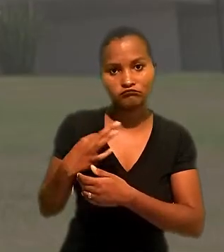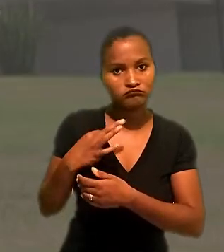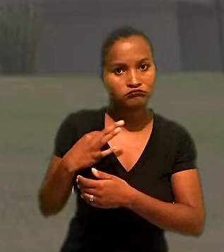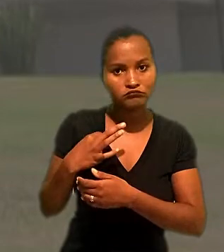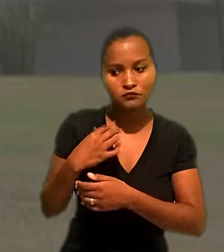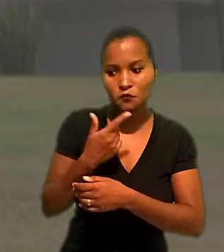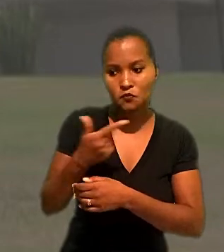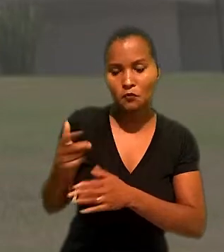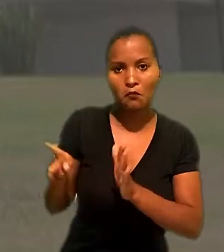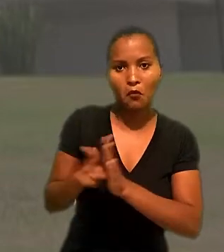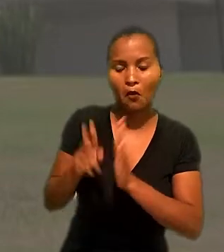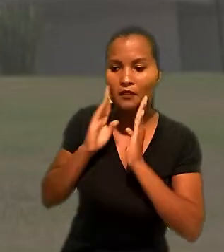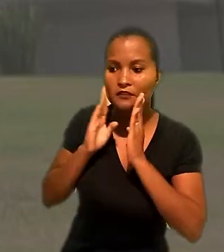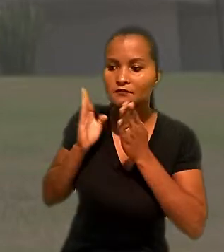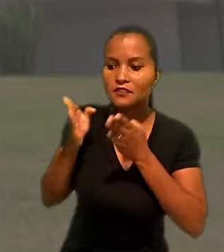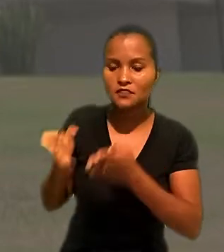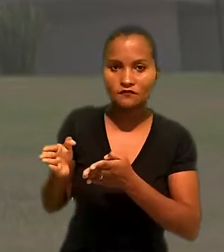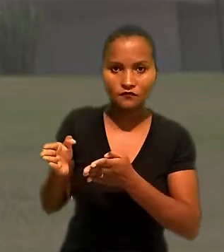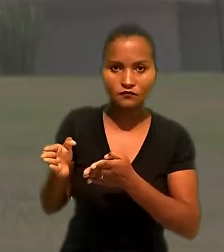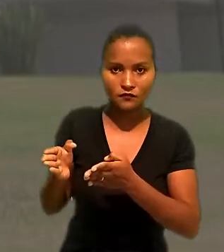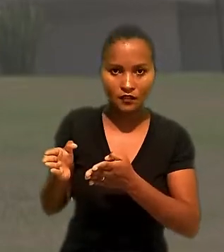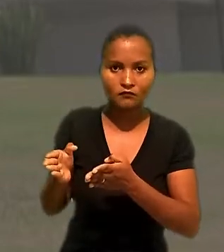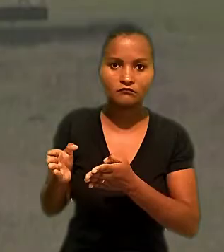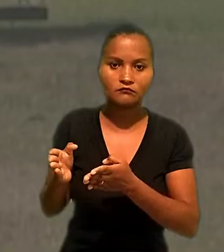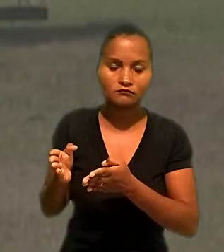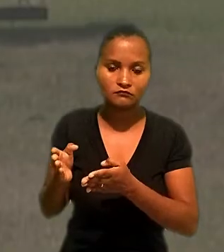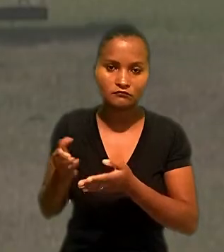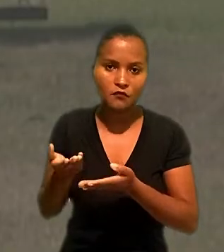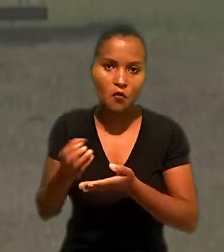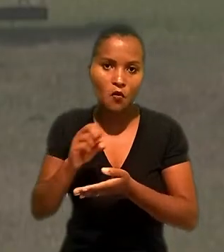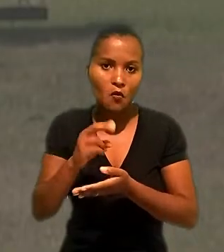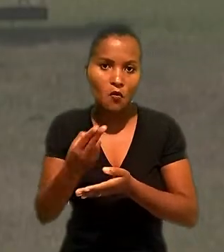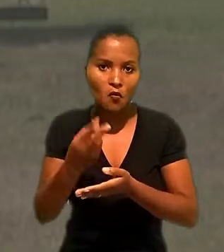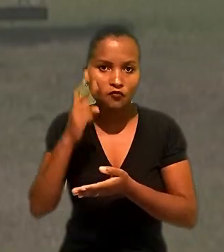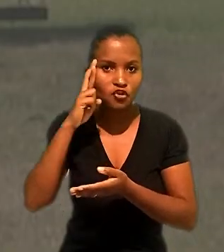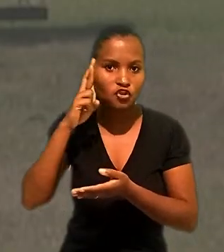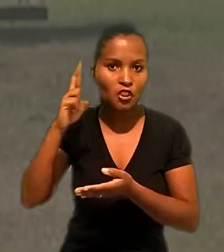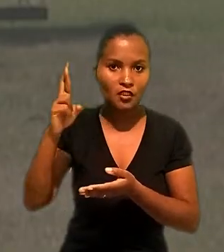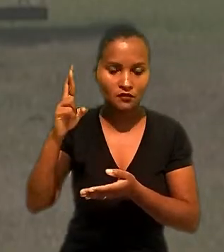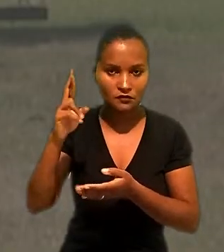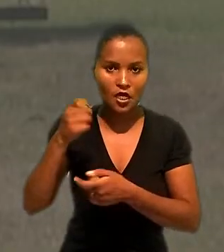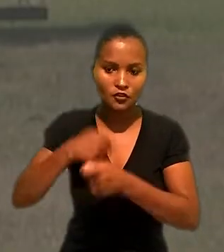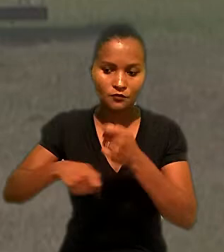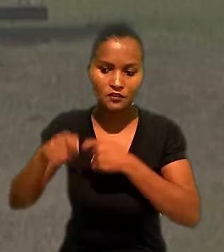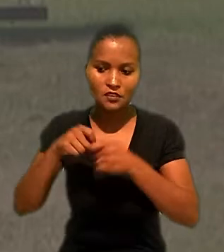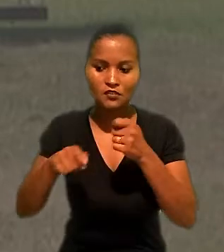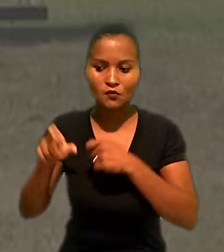sem exclusividade no fornecimento dos produtos ou ingerência na administração da fornecedora.